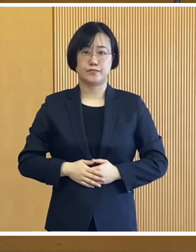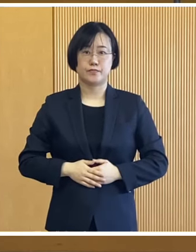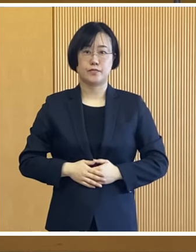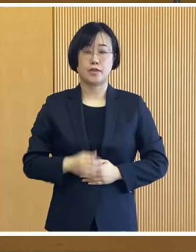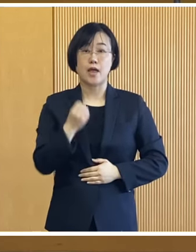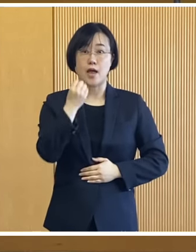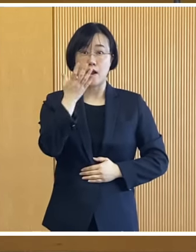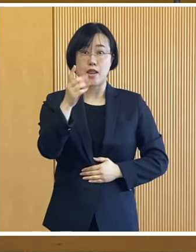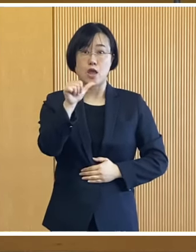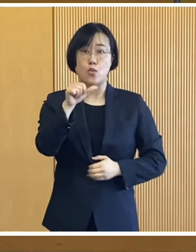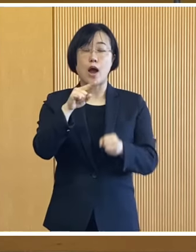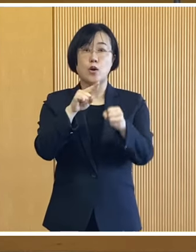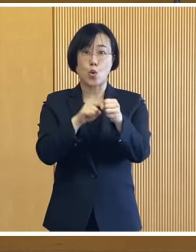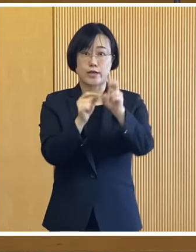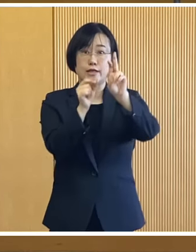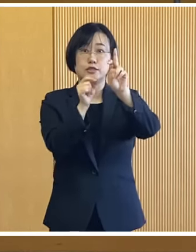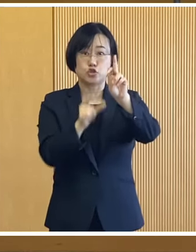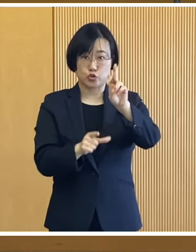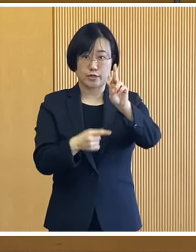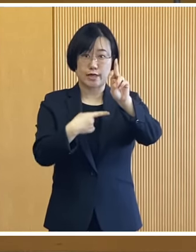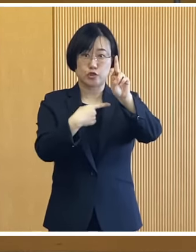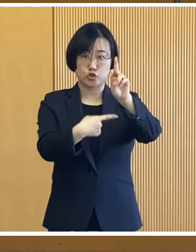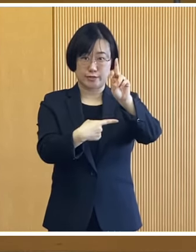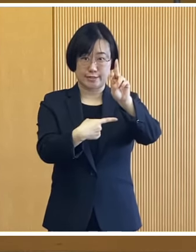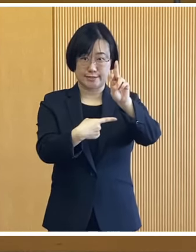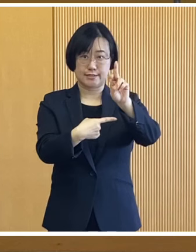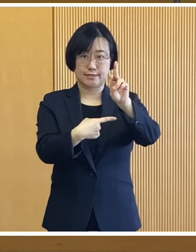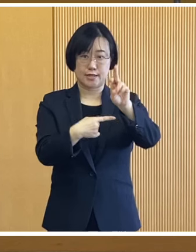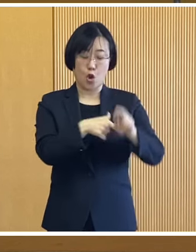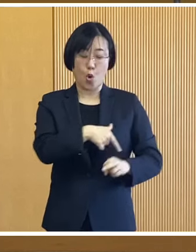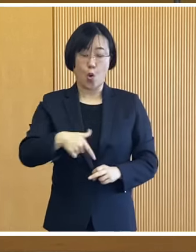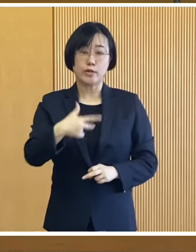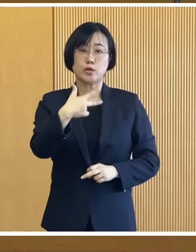いずれも令和5年12月1日時点で